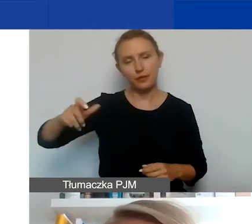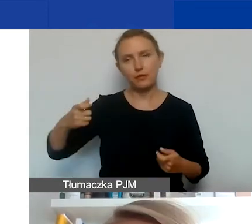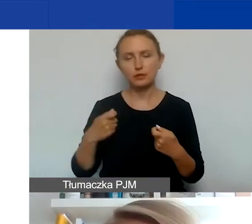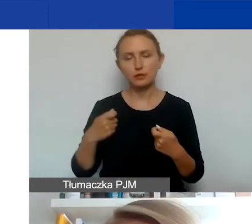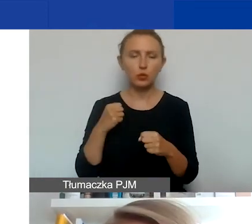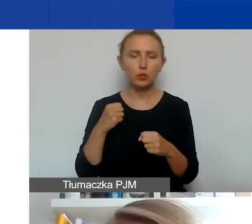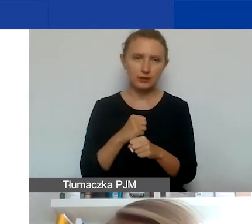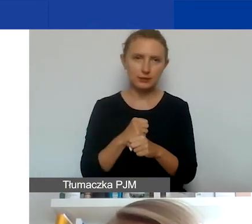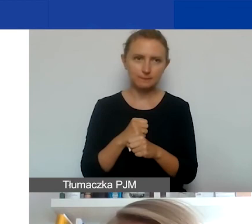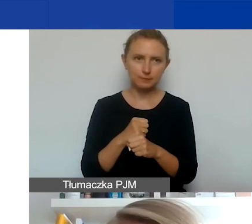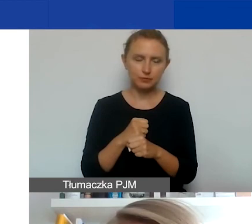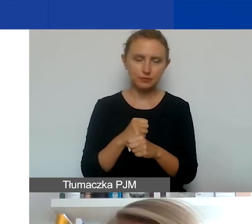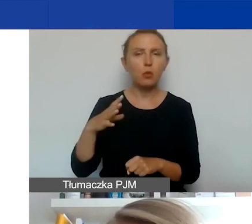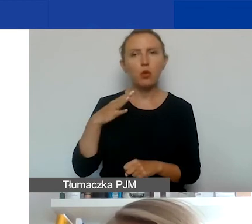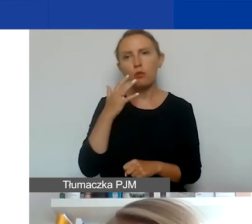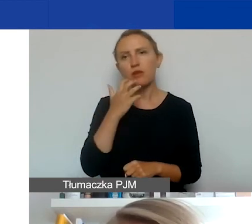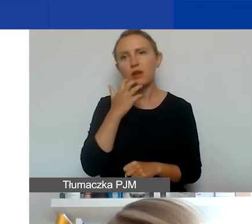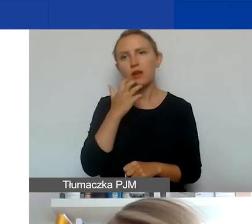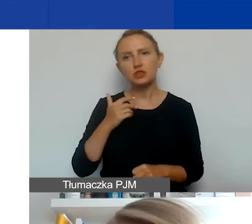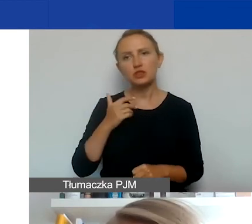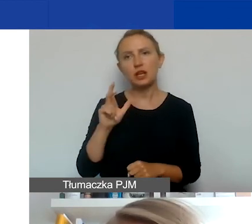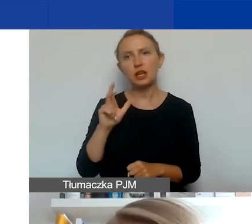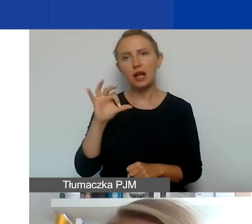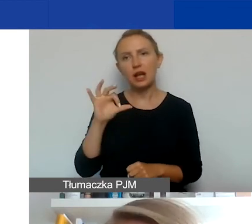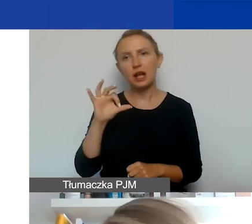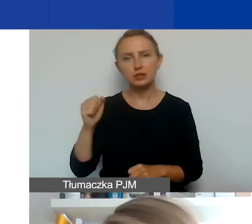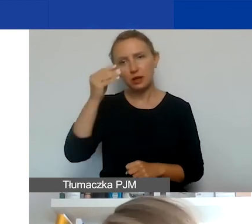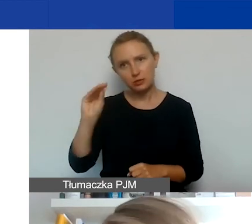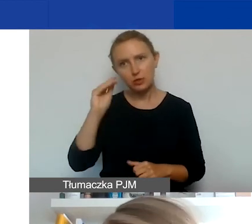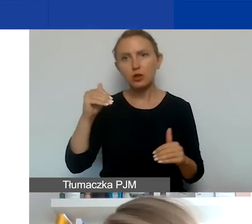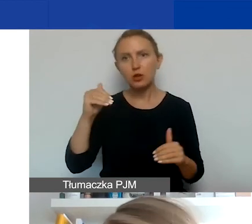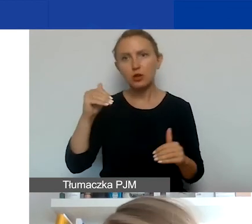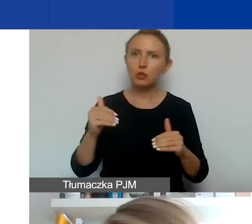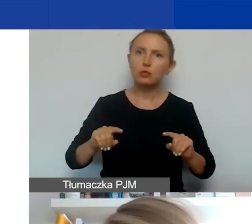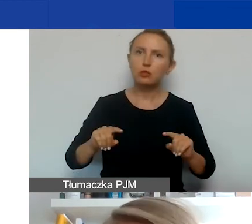o tym mówiła trochę wcześniej Kasia, ale przypomnę. Mogą być to zarówno organizacje pozarządowe,